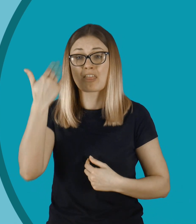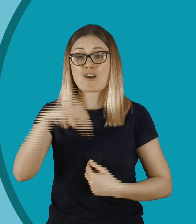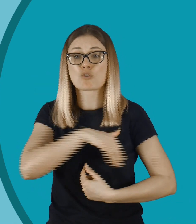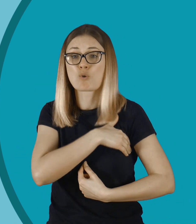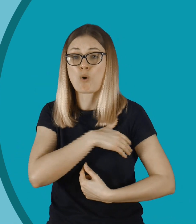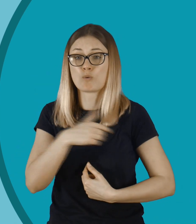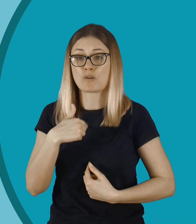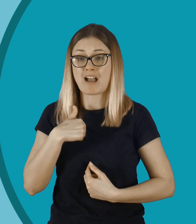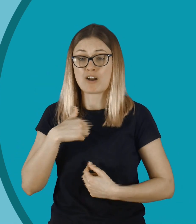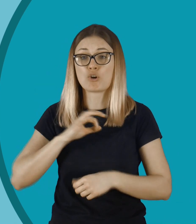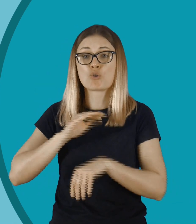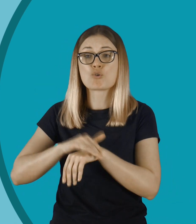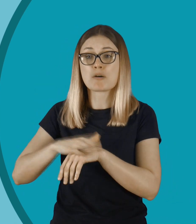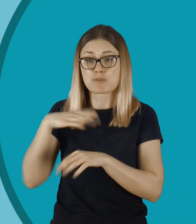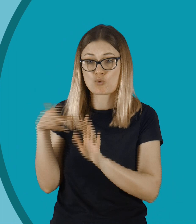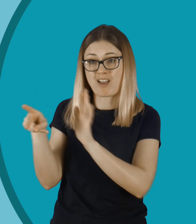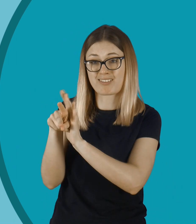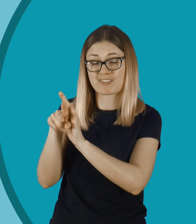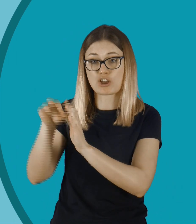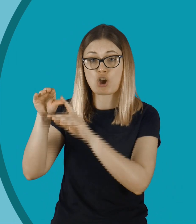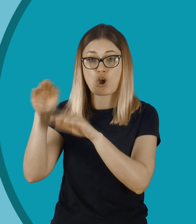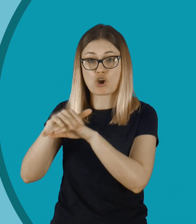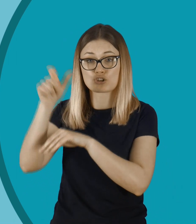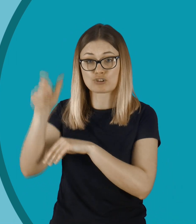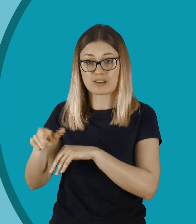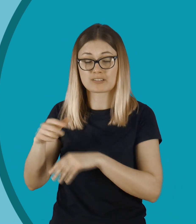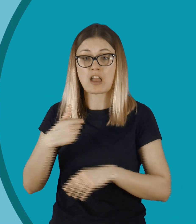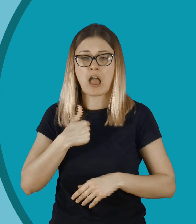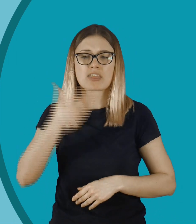To było nawet w mojej szkole, w mojej klasie, gdzie kolega nagrywał koleżanki.